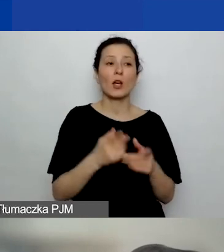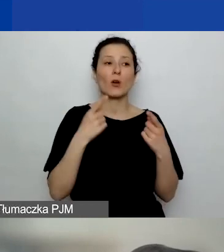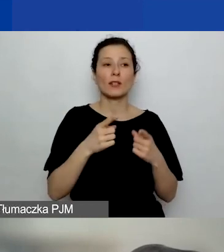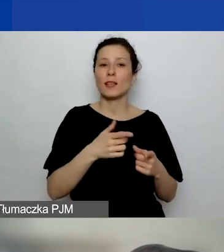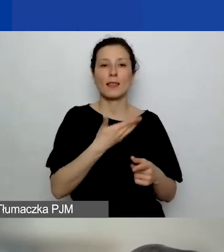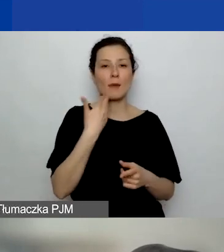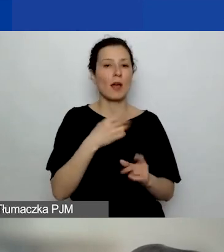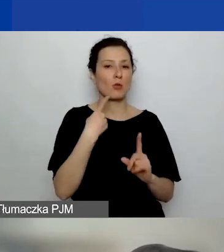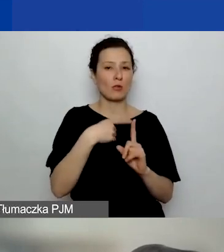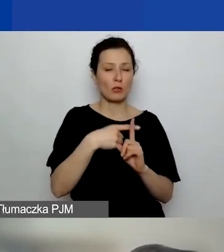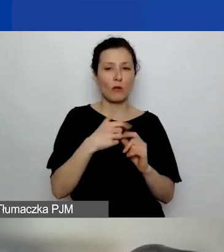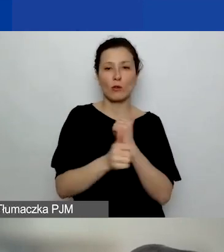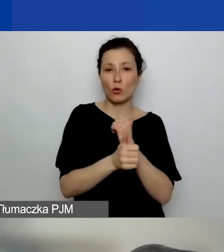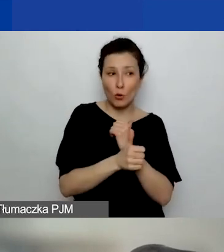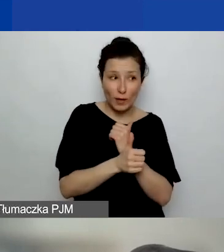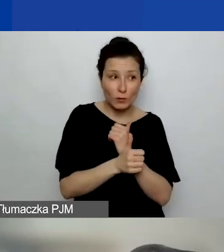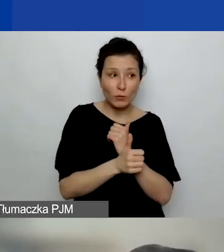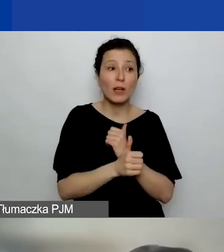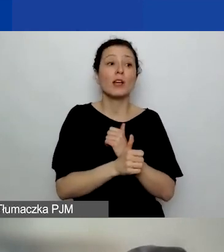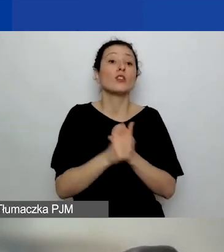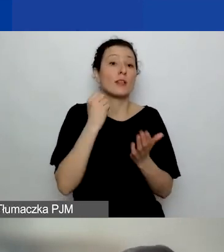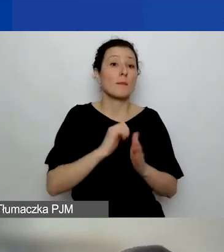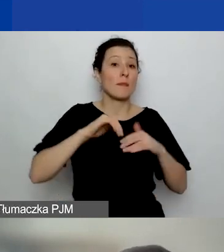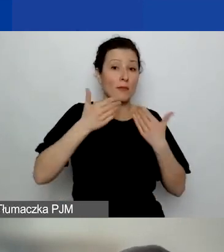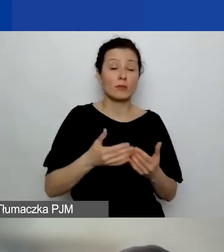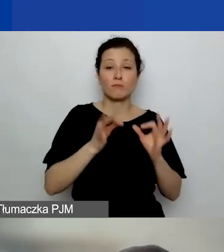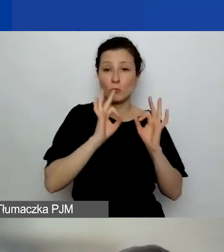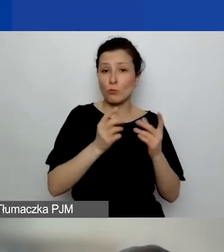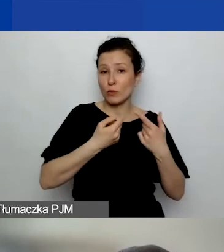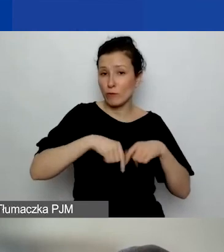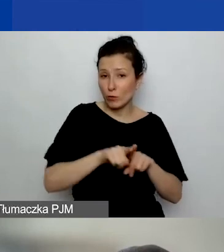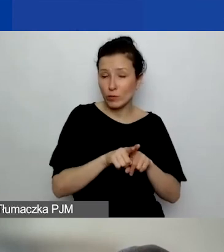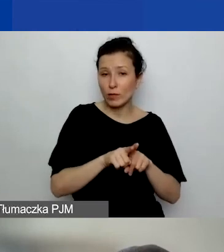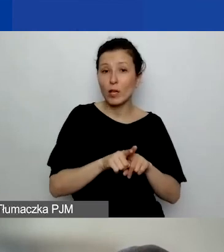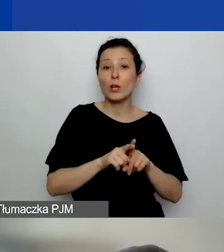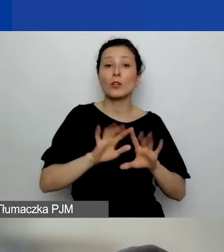to czy samo sprawozdanie jest wystarczające jako dowód zrealizowania jednego z trzech projektów?